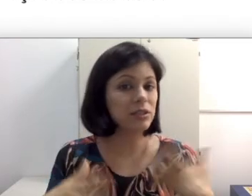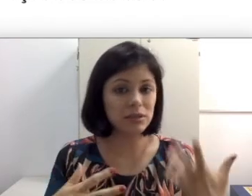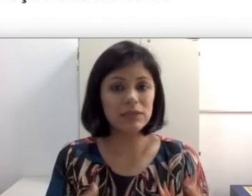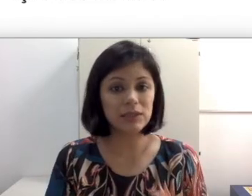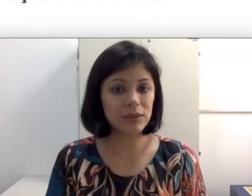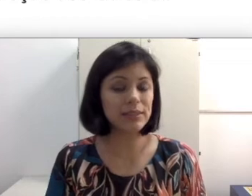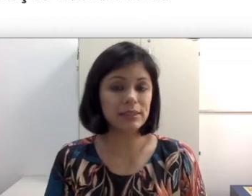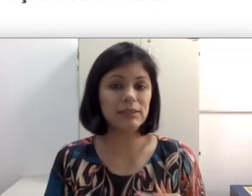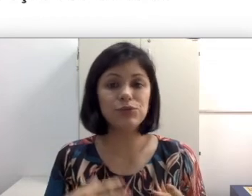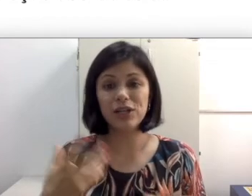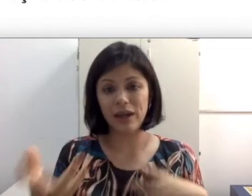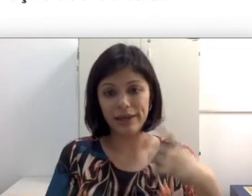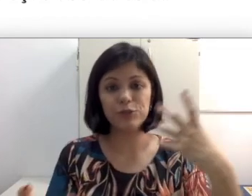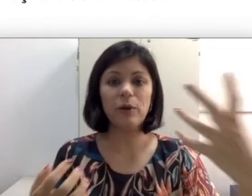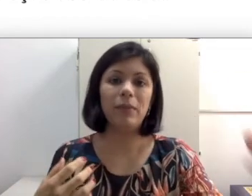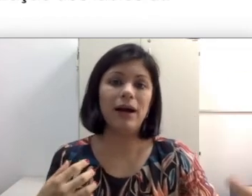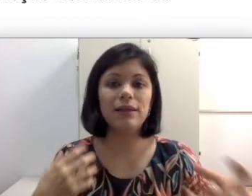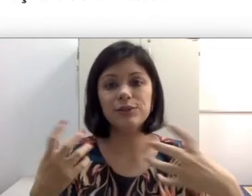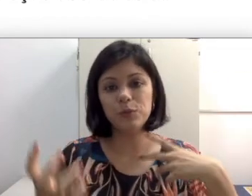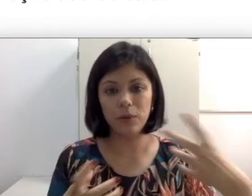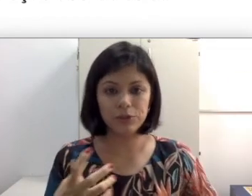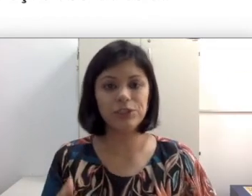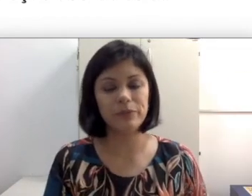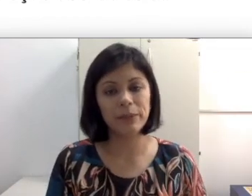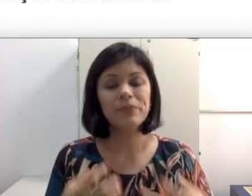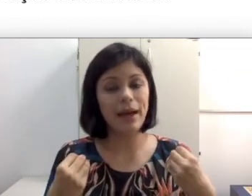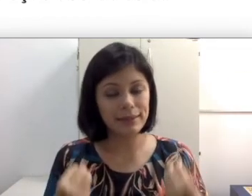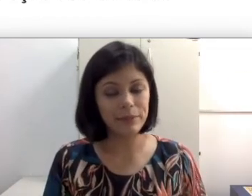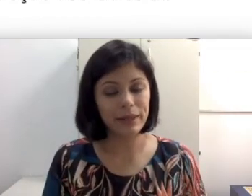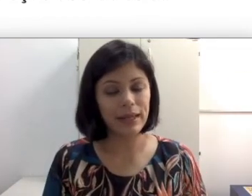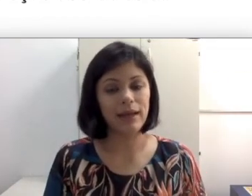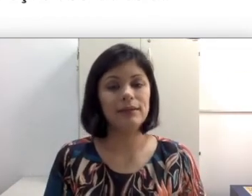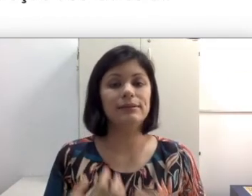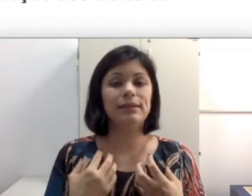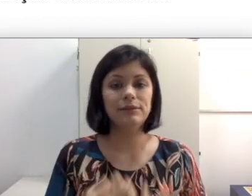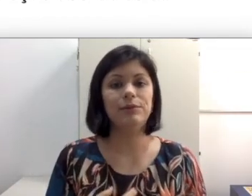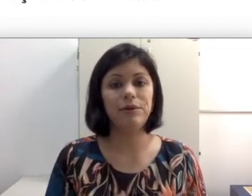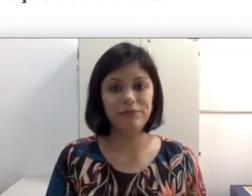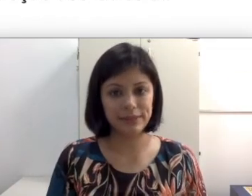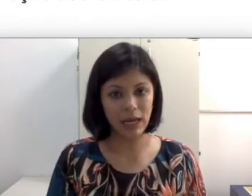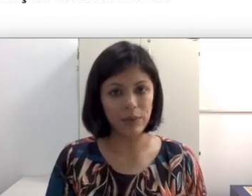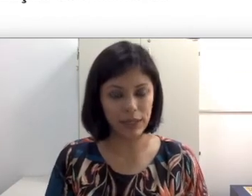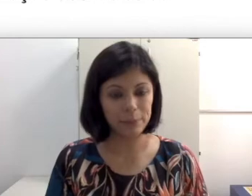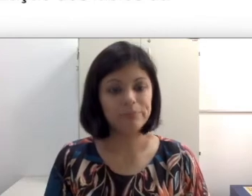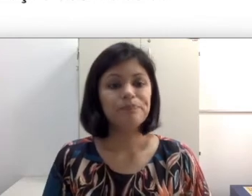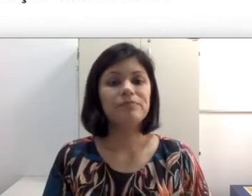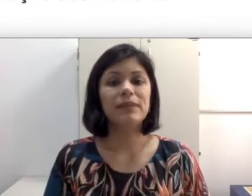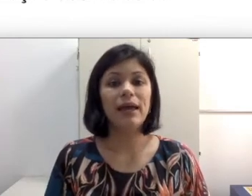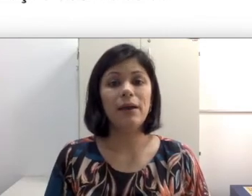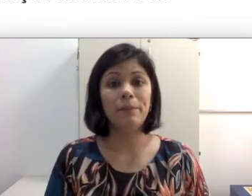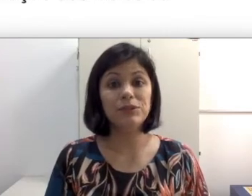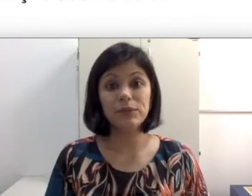as vezes um chiclete, uma bala, isso pode também atrapalhar a leitura orofacial. às